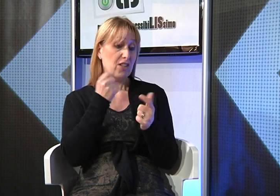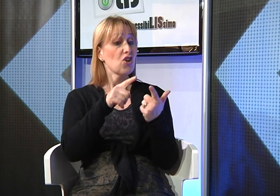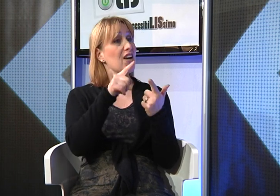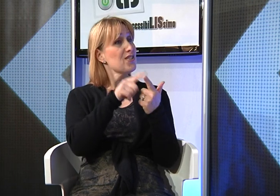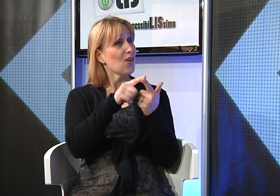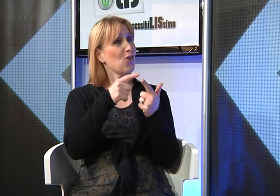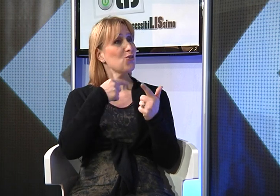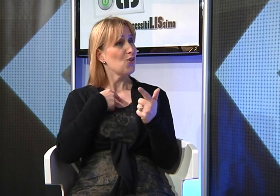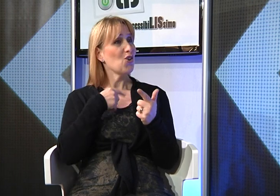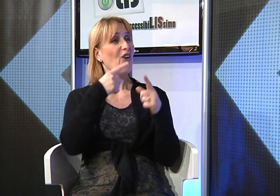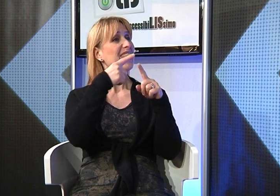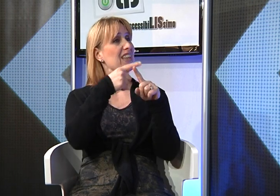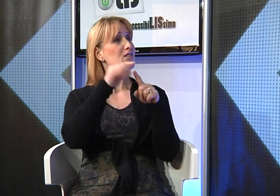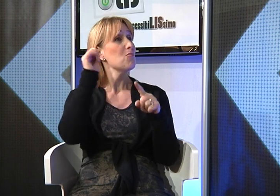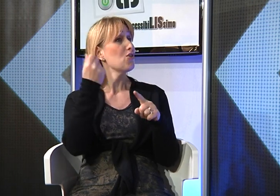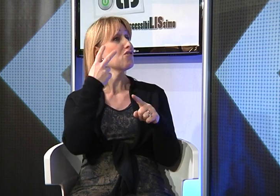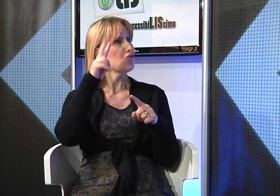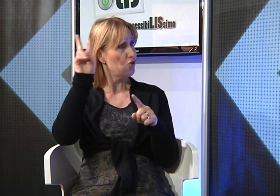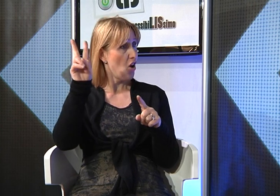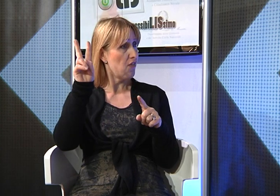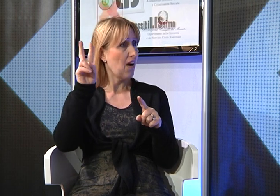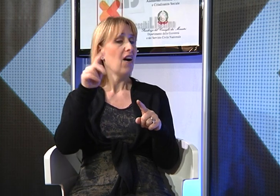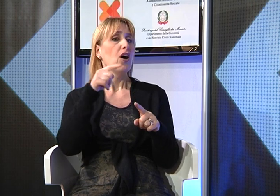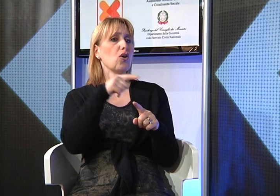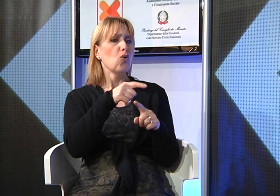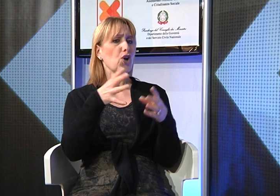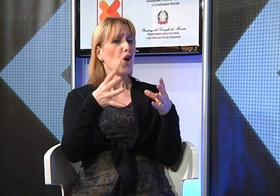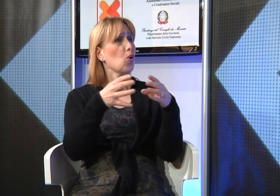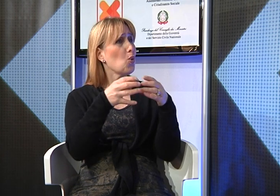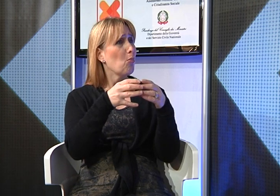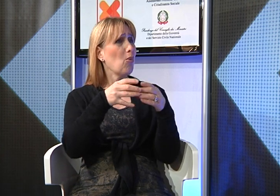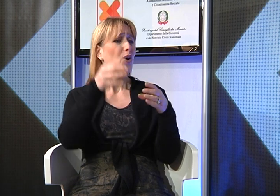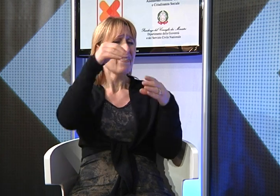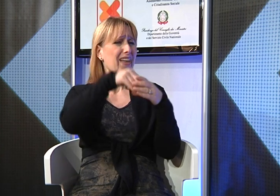e poi perchè sono una testimone di Geova e nella nostra comunità ci sono diverse persone sorde che noi aiutiamo